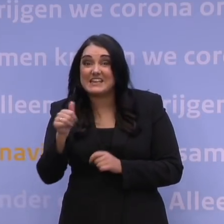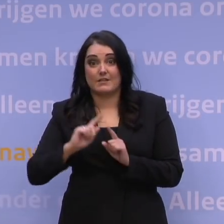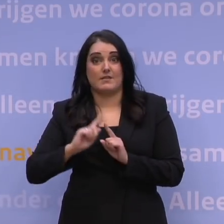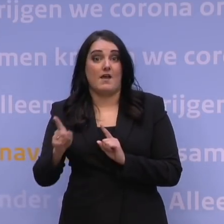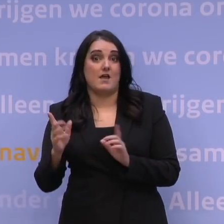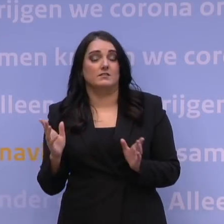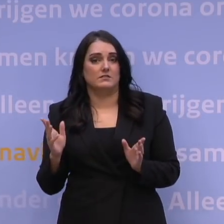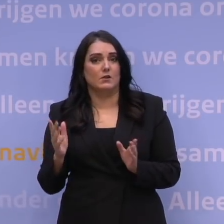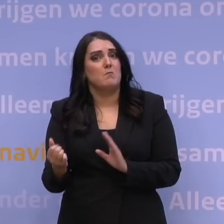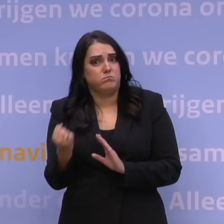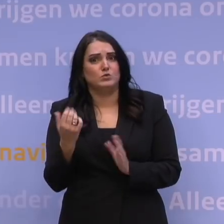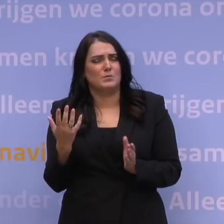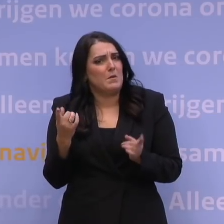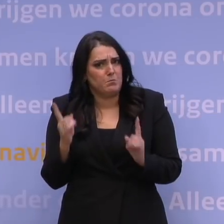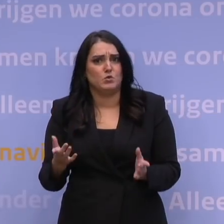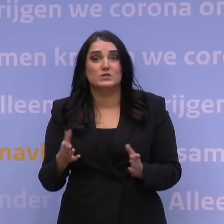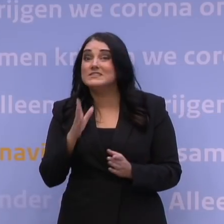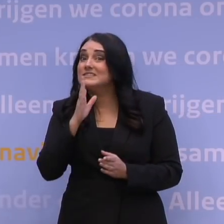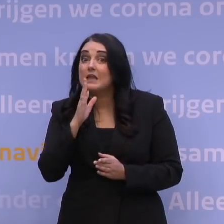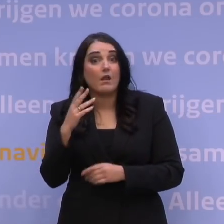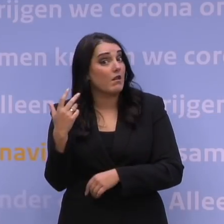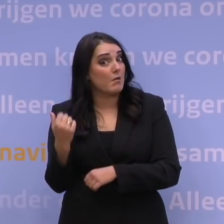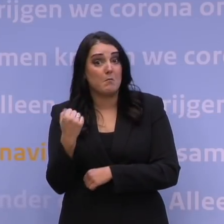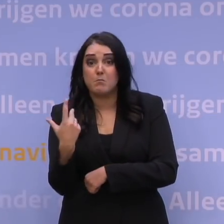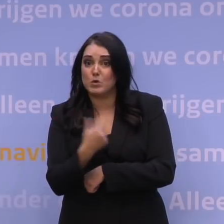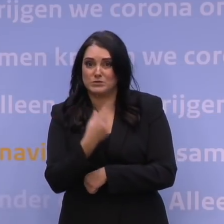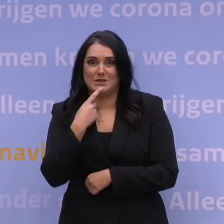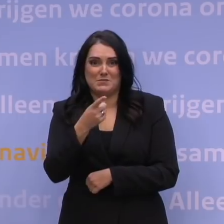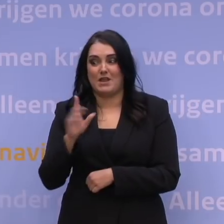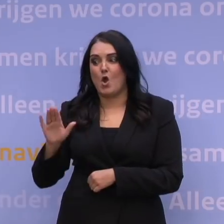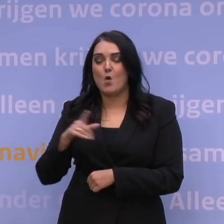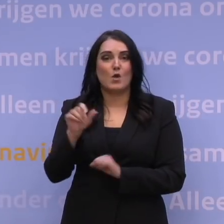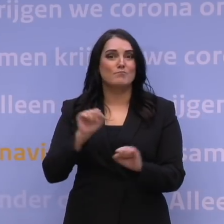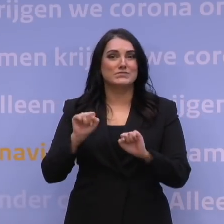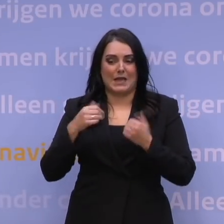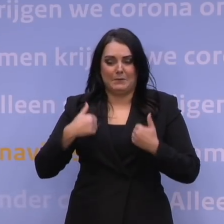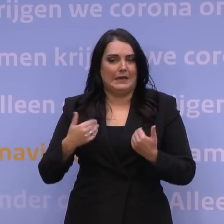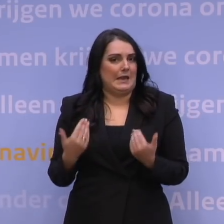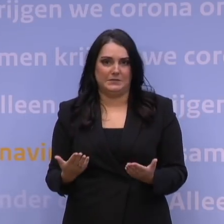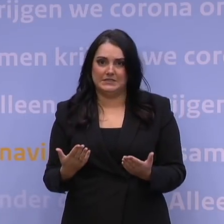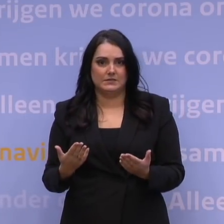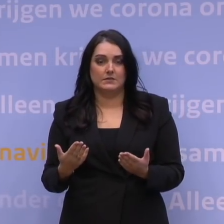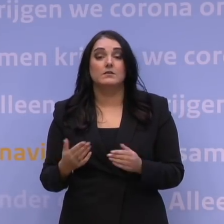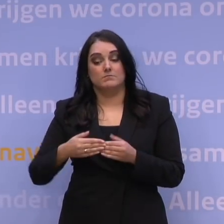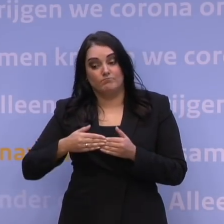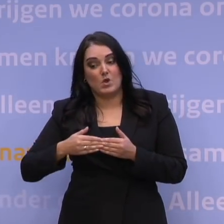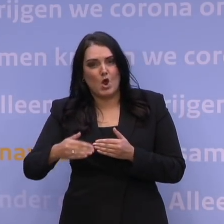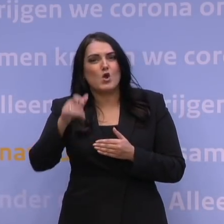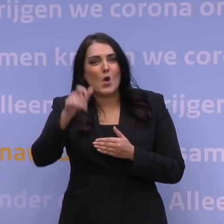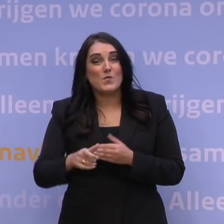En dat moet. Anders bent u niet genoeg beschermd tegen omikron. Komende week zetten we één miljoen prikken,